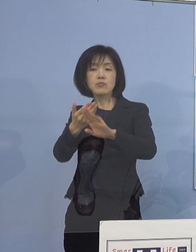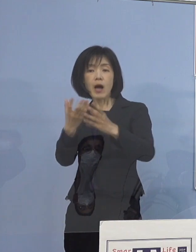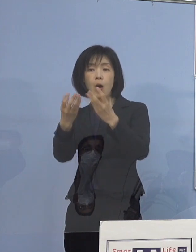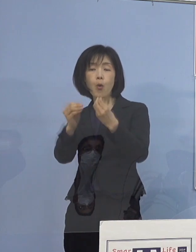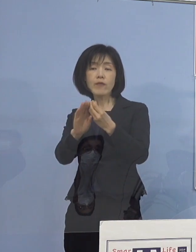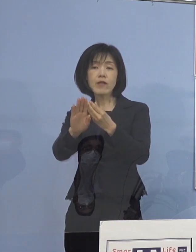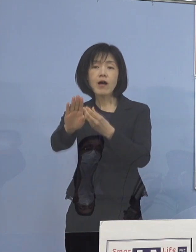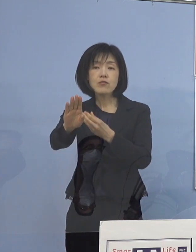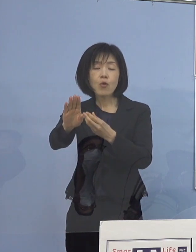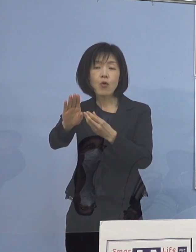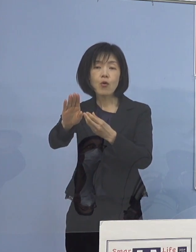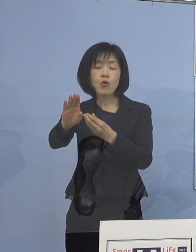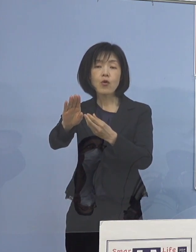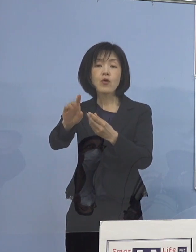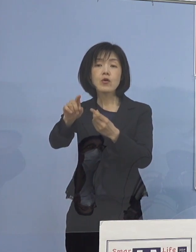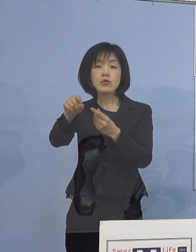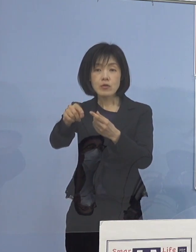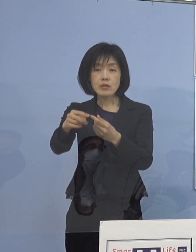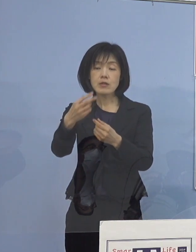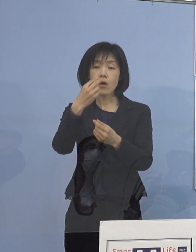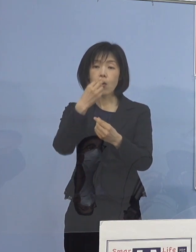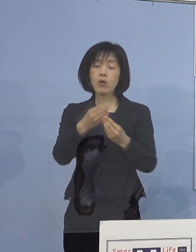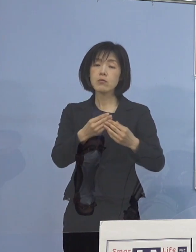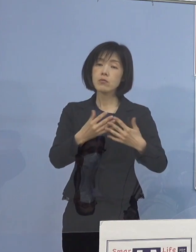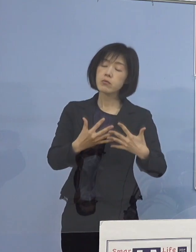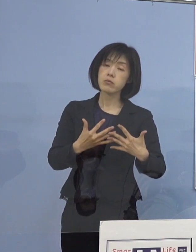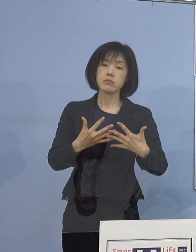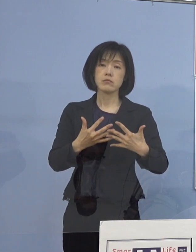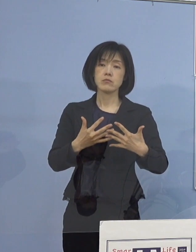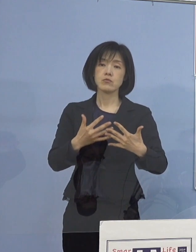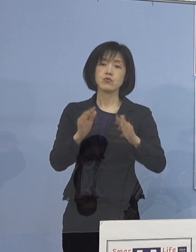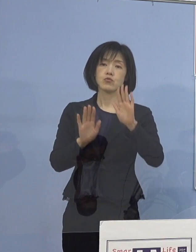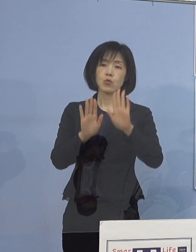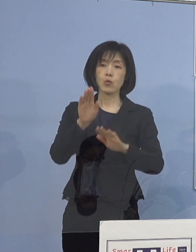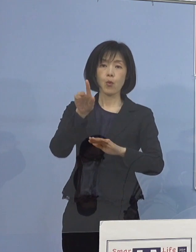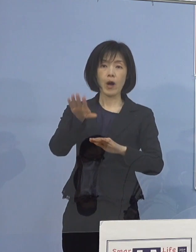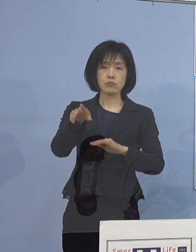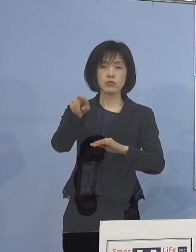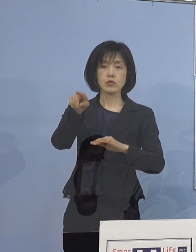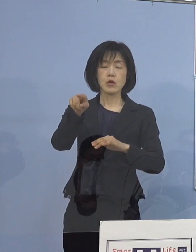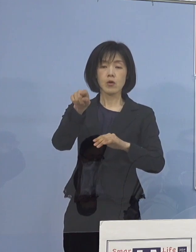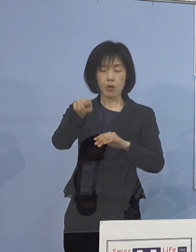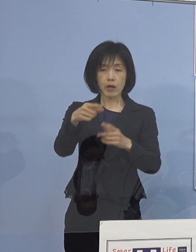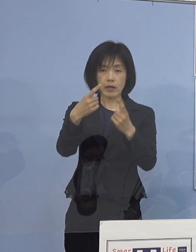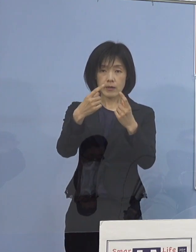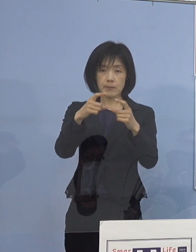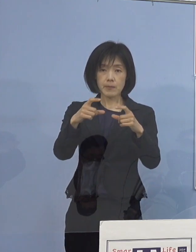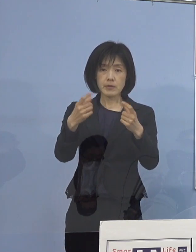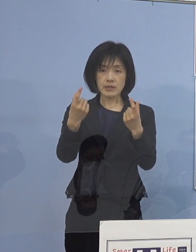場面の切り替わりの時に 気が緩むということがあるので やはりきっちりと その辺りが出来ているかどうか